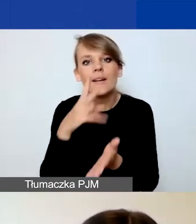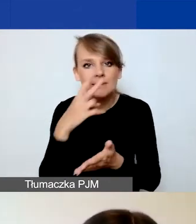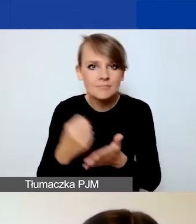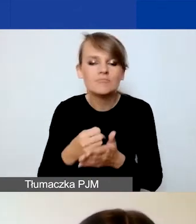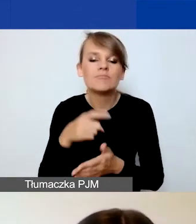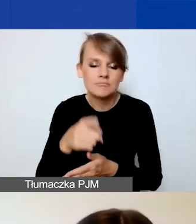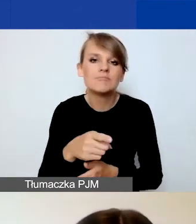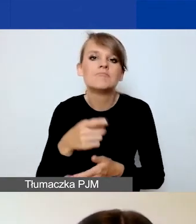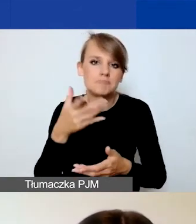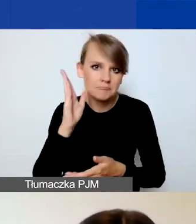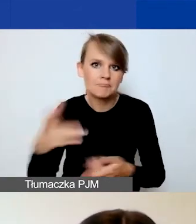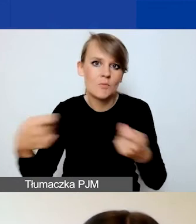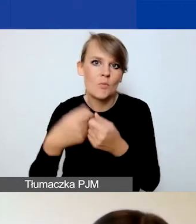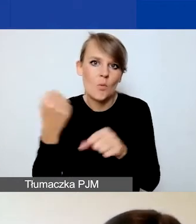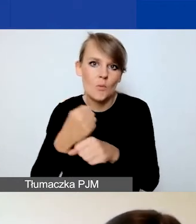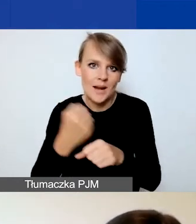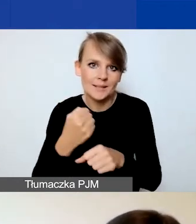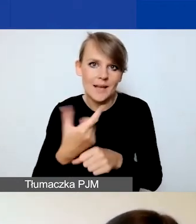To jest obowiązkowy dokument dla każdego partnera.